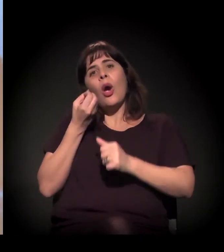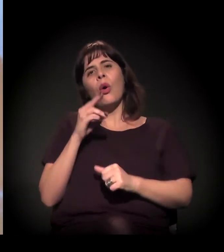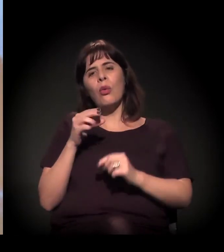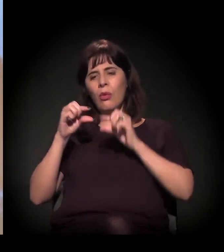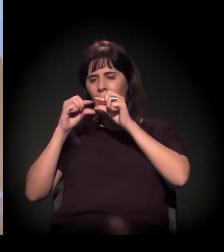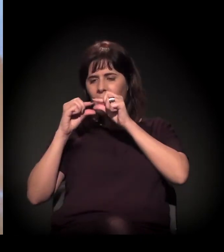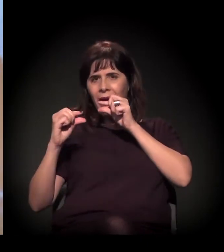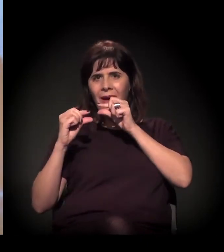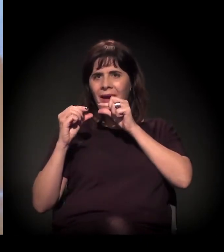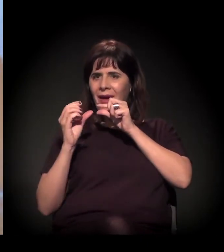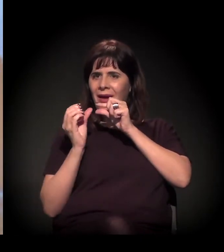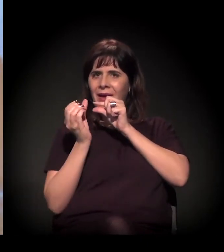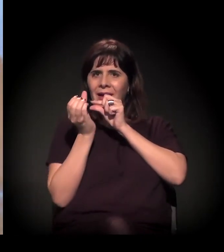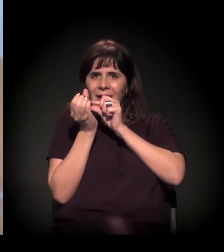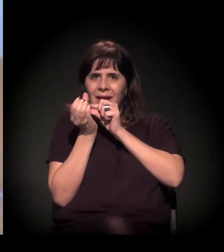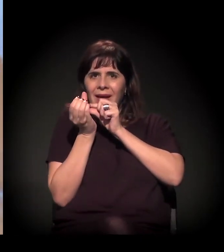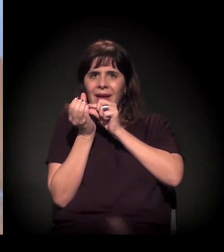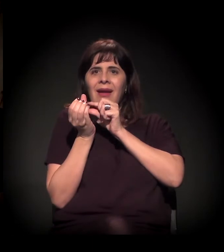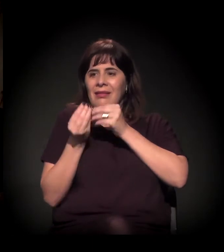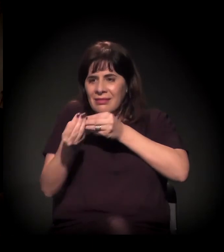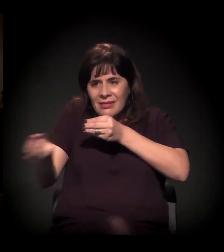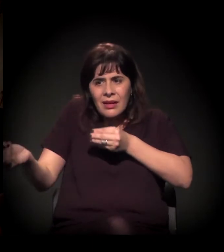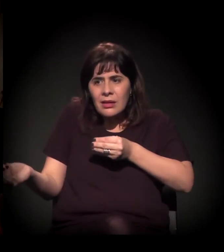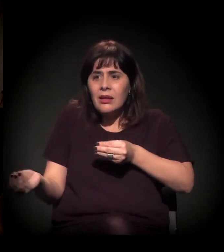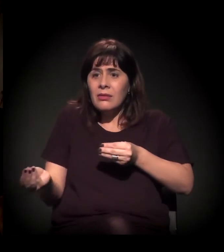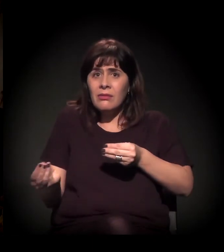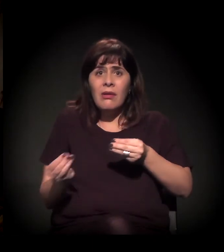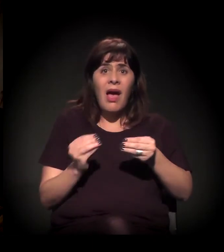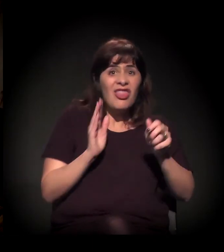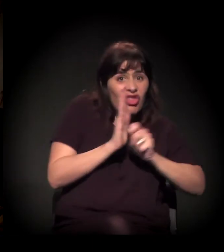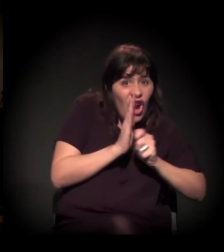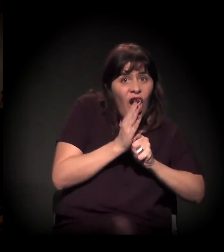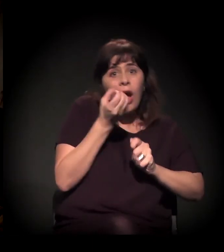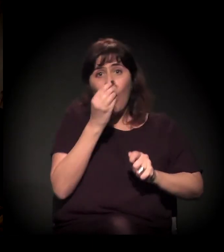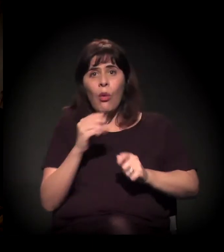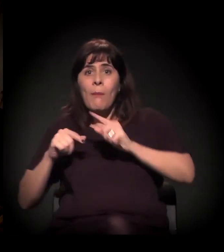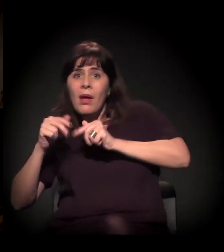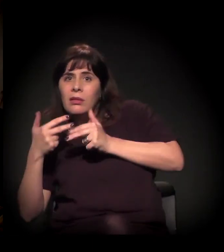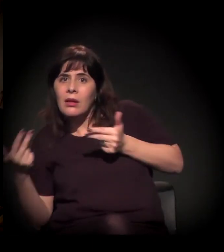se distribui cachimbo, vai distribuir craque. Nossa, mas o prefeito... Realmente eu não sabia que ele tinha dito isso sobre A Craco Resiste.